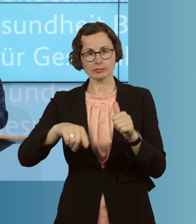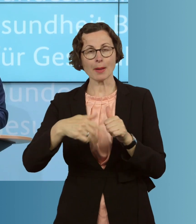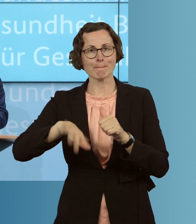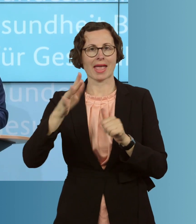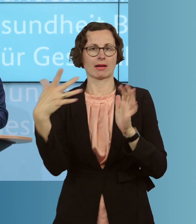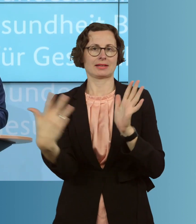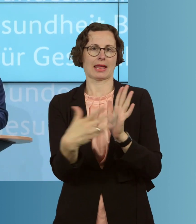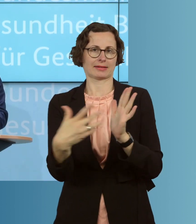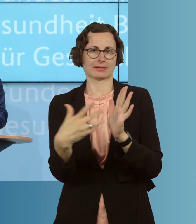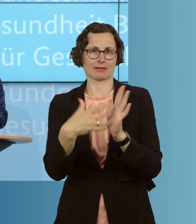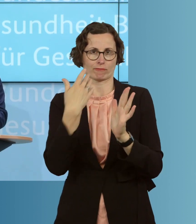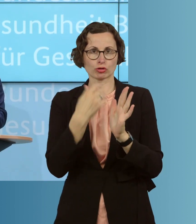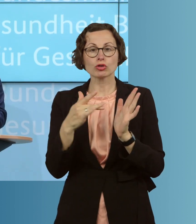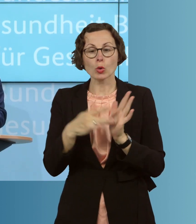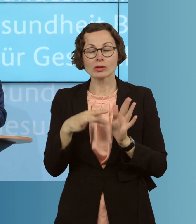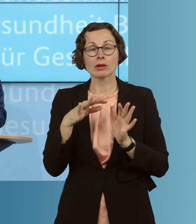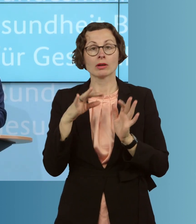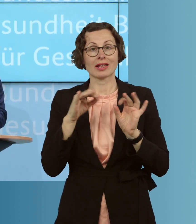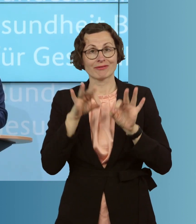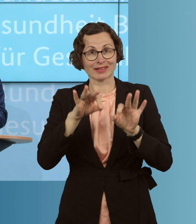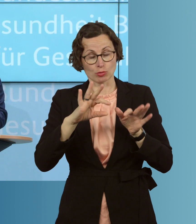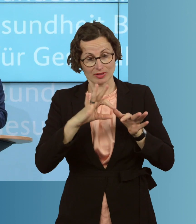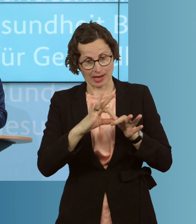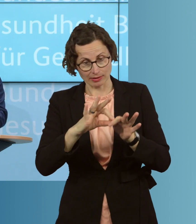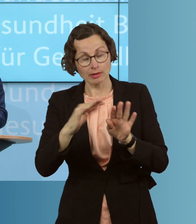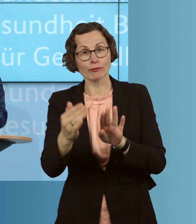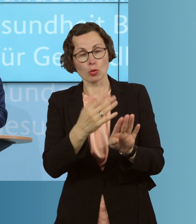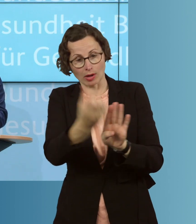um Infektionsketten früher zu erkennen und zu durchbrechen. Das gilt besonders